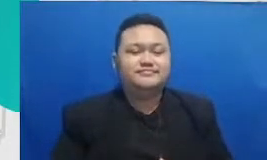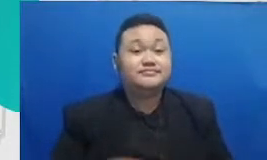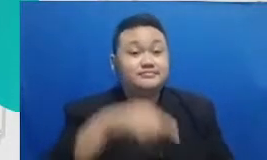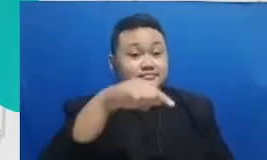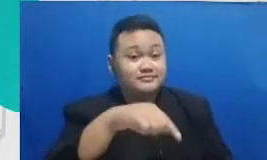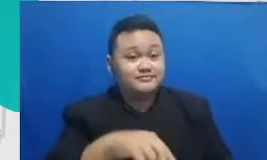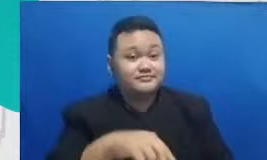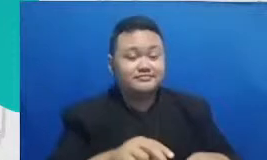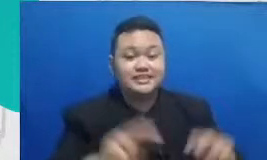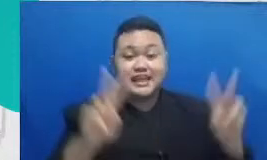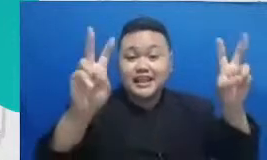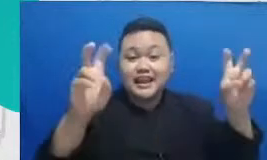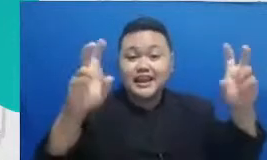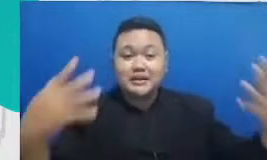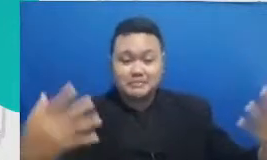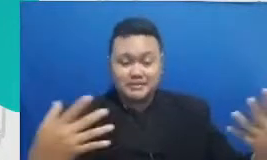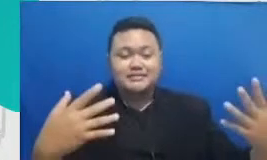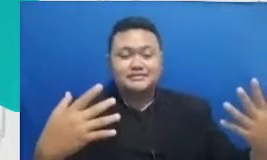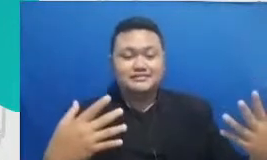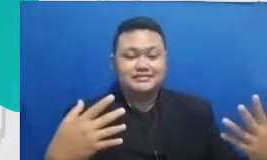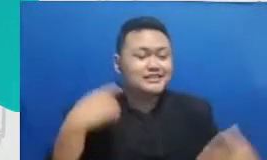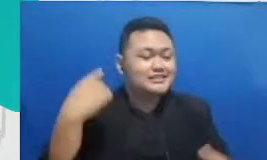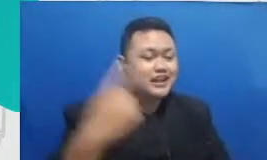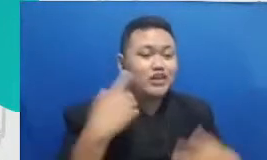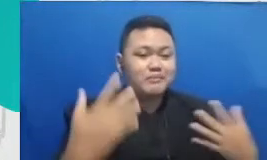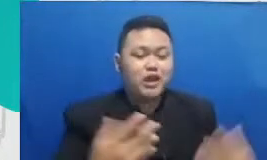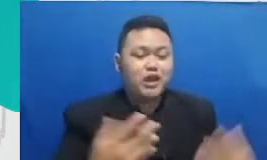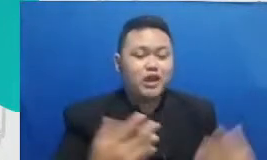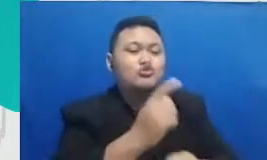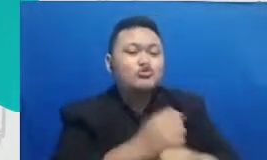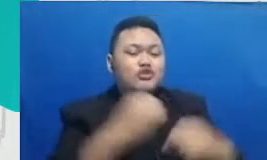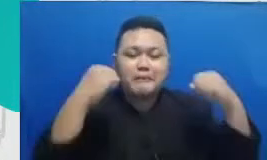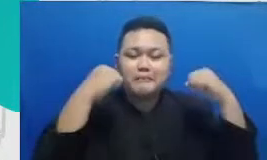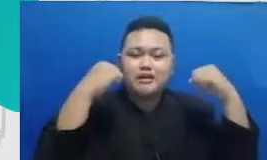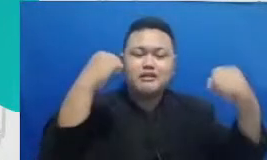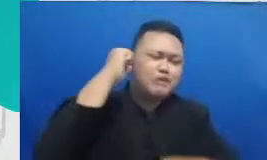yang juga harus terus-menerus dihidupkan adalah guru yang merdeka merdeka belajar karena hanya